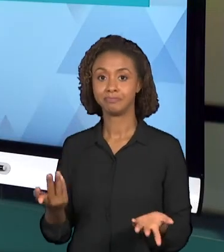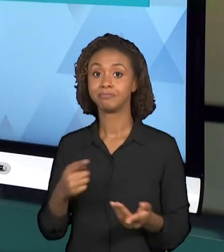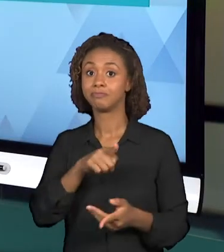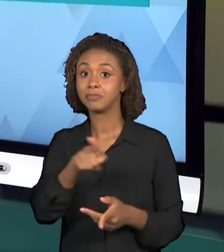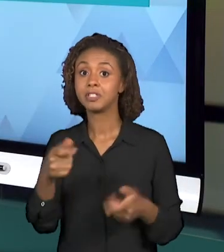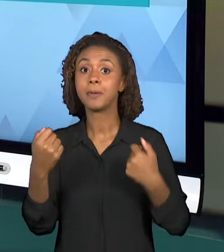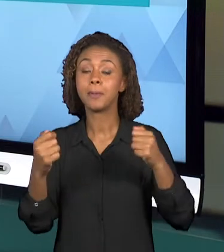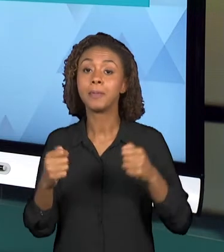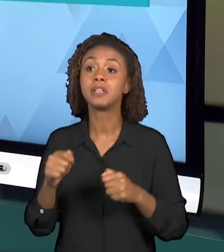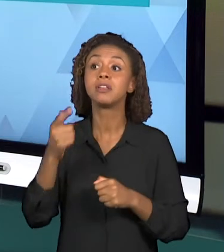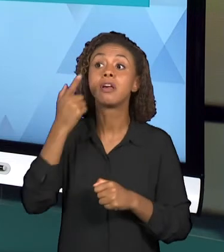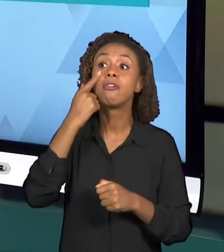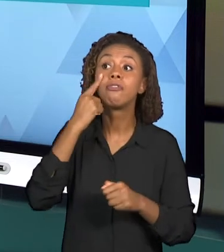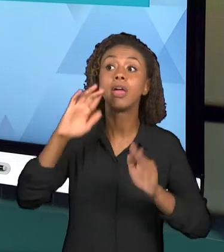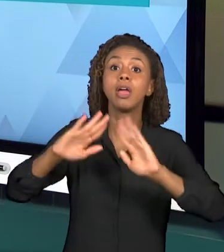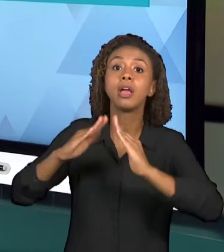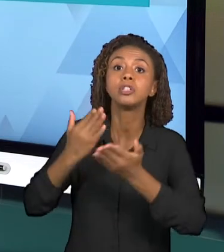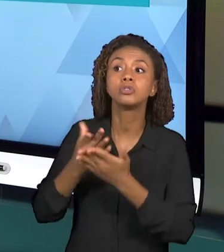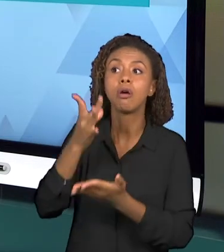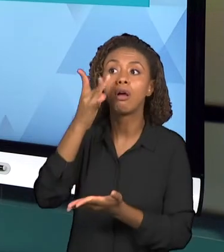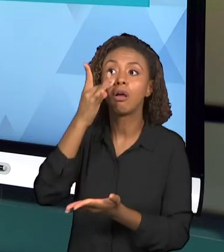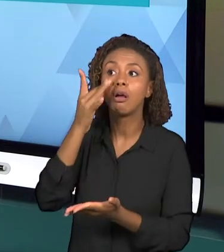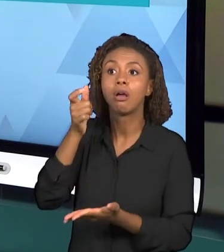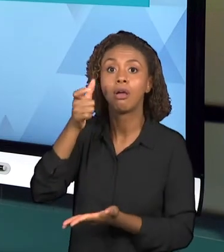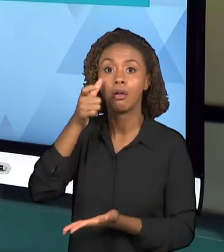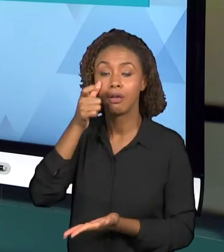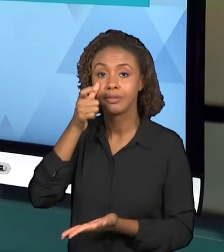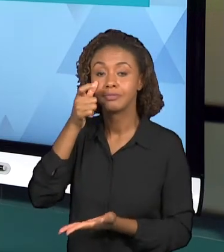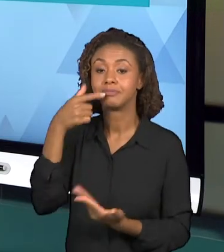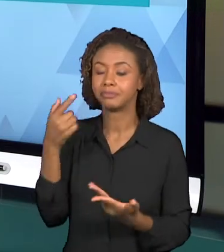ESCOLAR, ENTÃO ESSA SEMANA JÁ PODEM CONTATAR AS